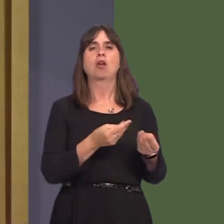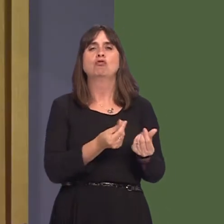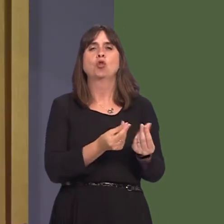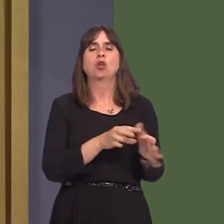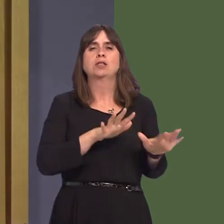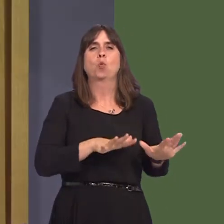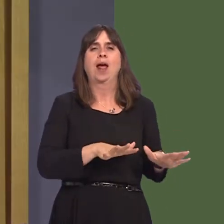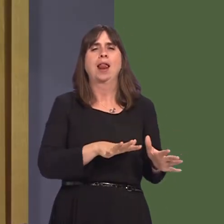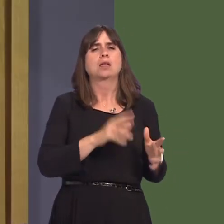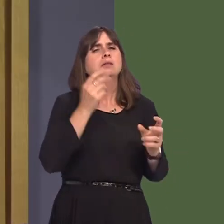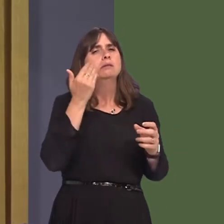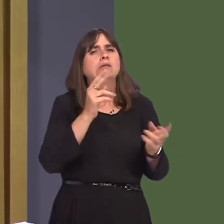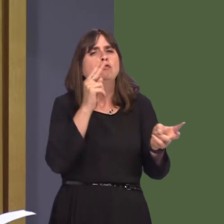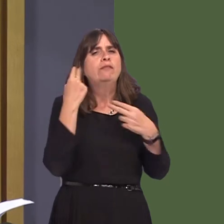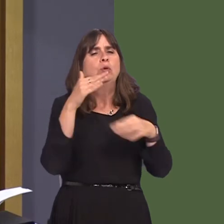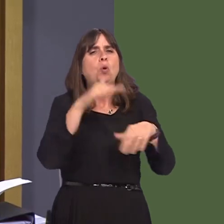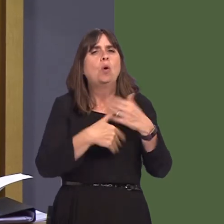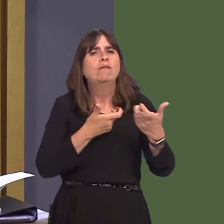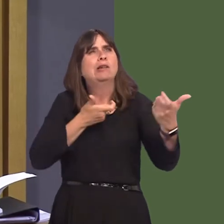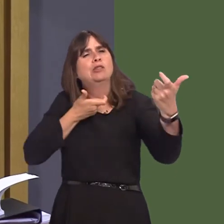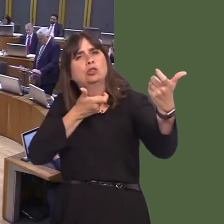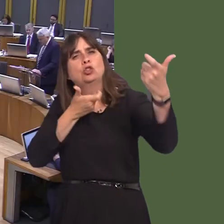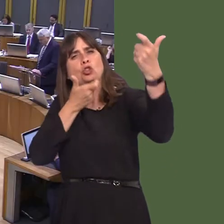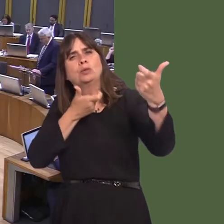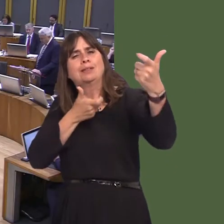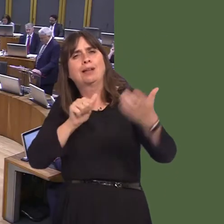Carwyn Jones AM: Yes. I can say to the Member that NRW is still considering the responses